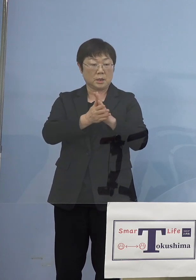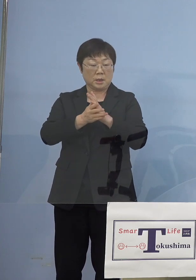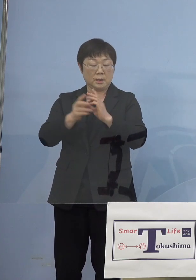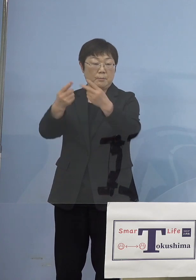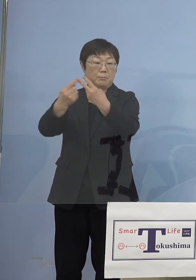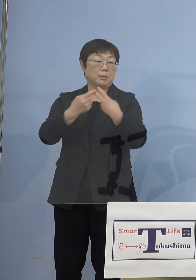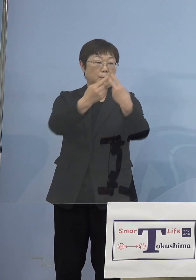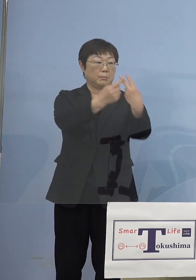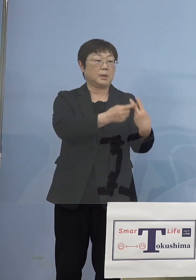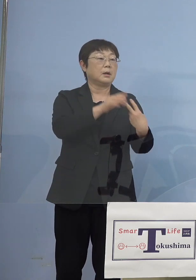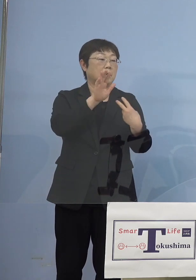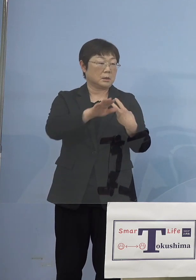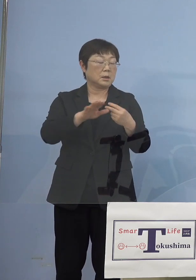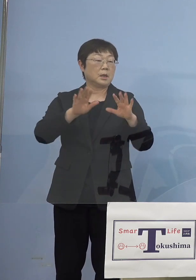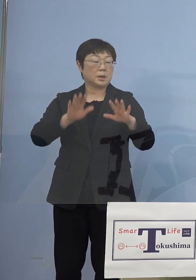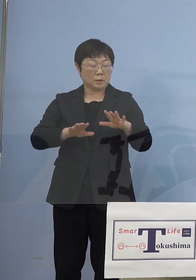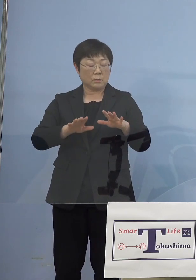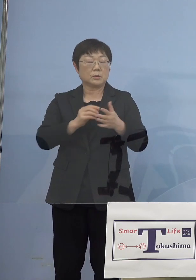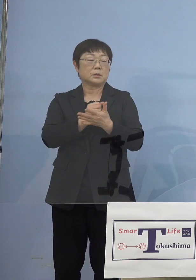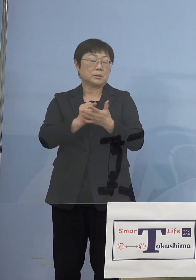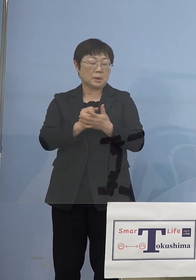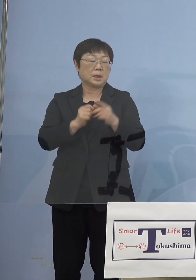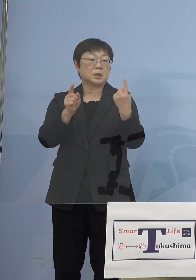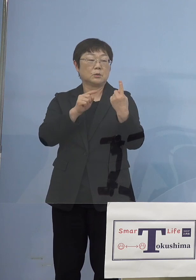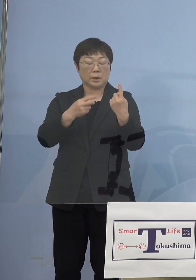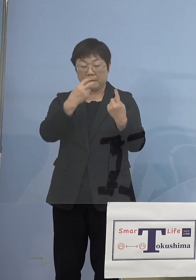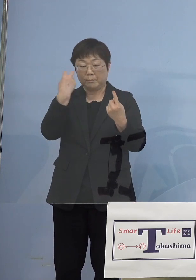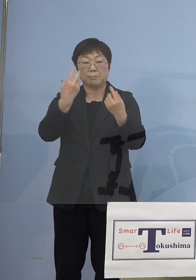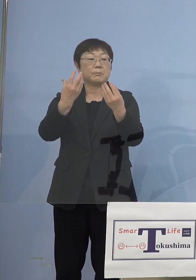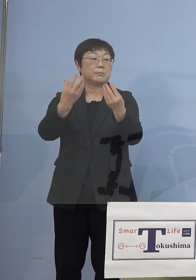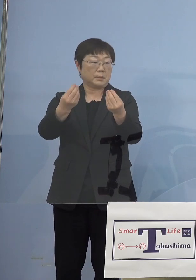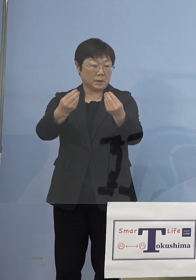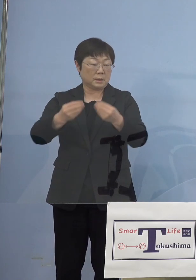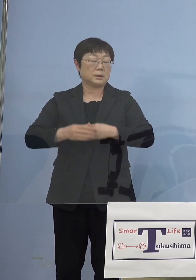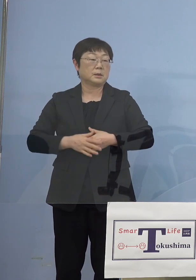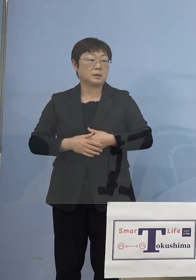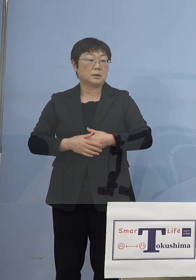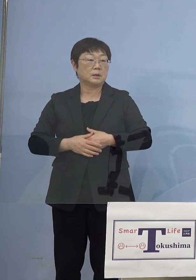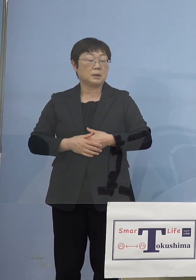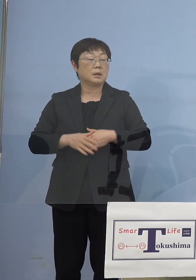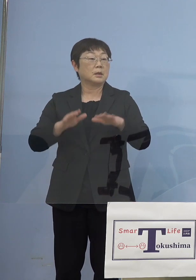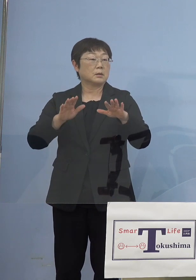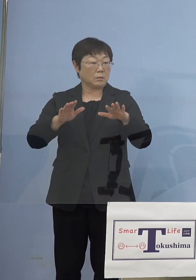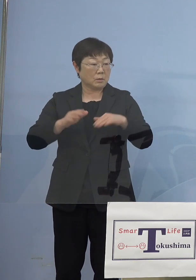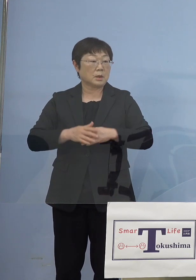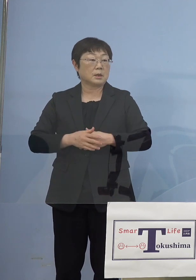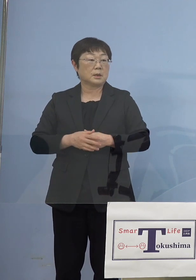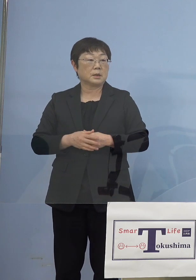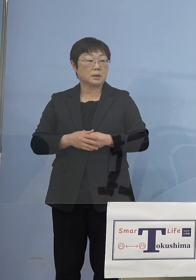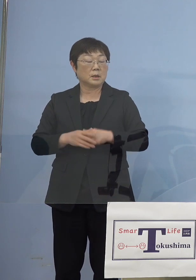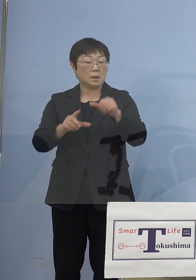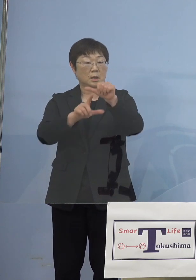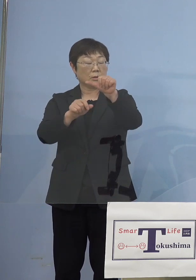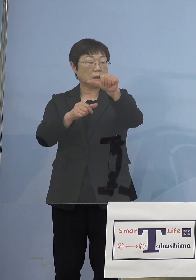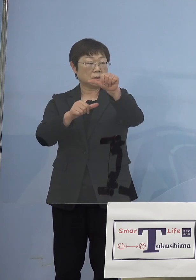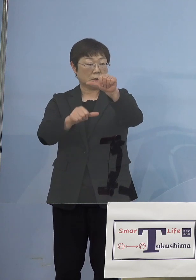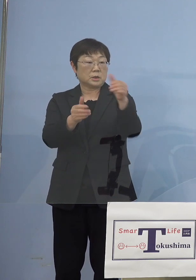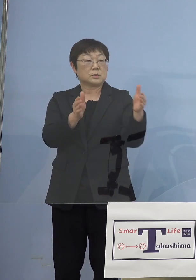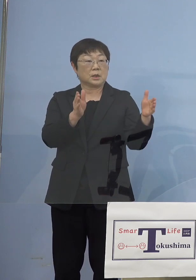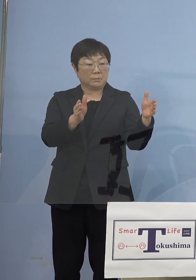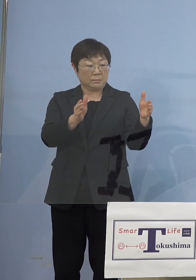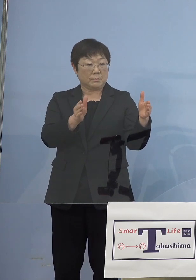今日1人陽性が見つかったということですね あれを今回実は5月5日までの予定